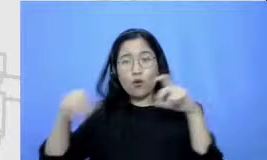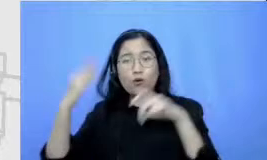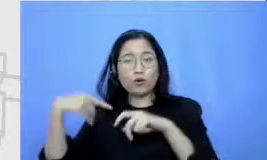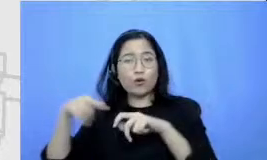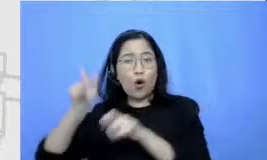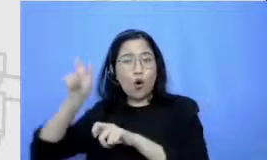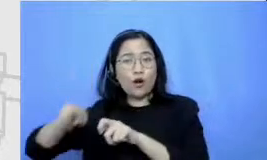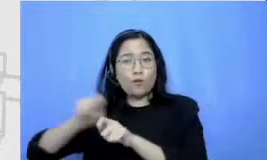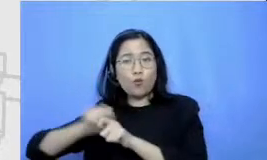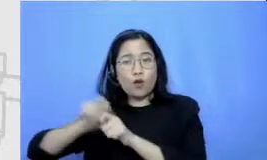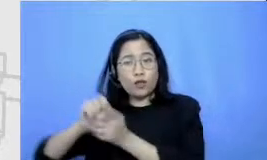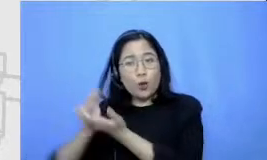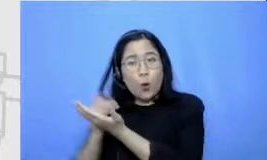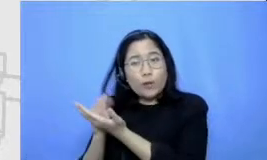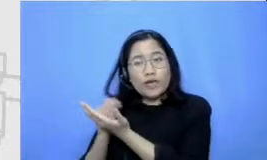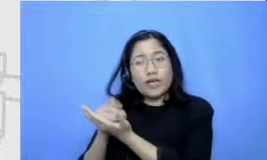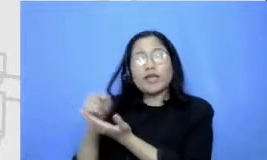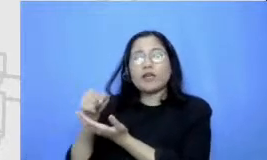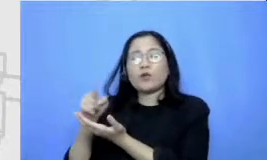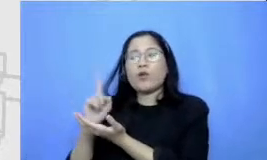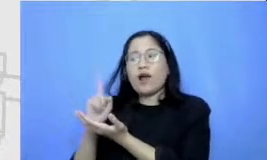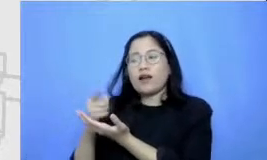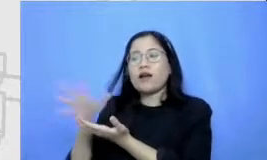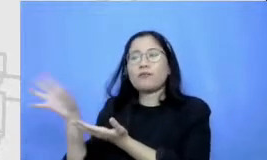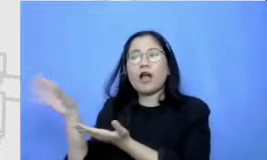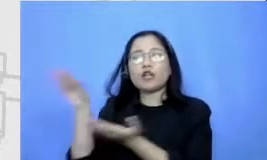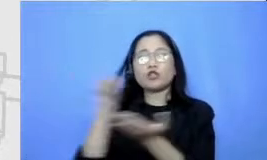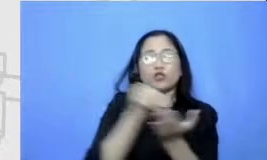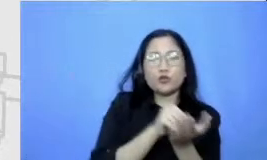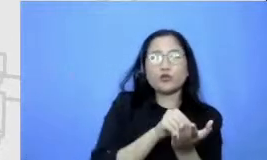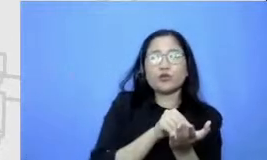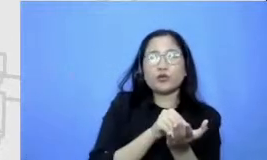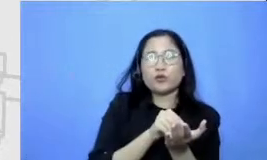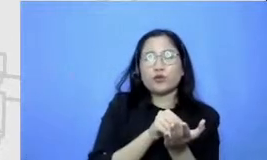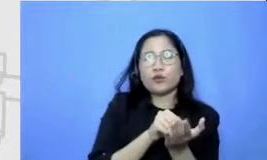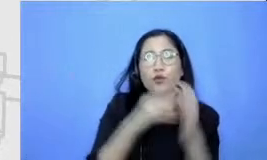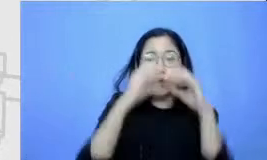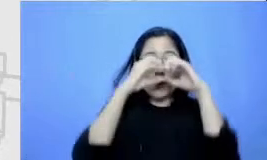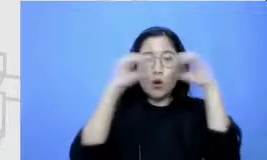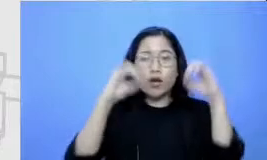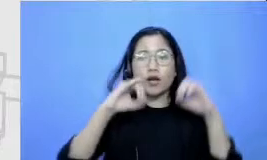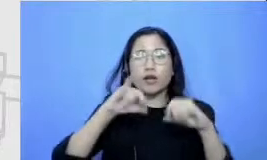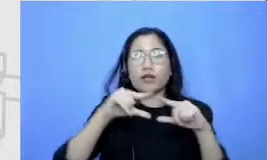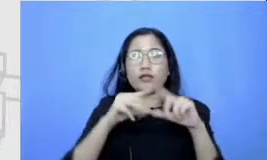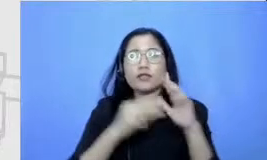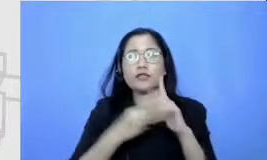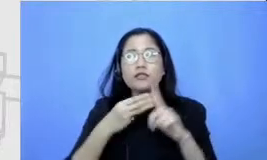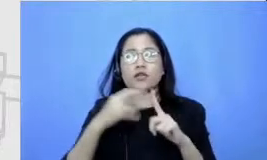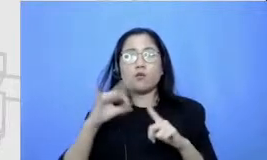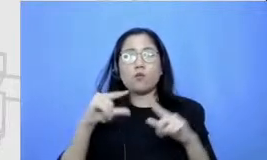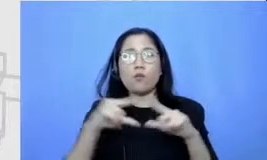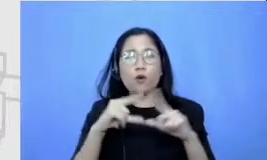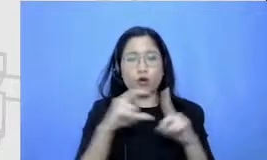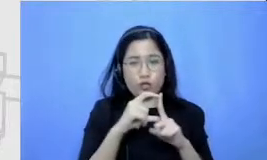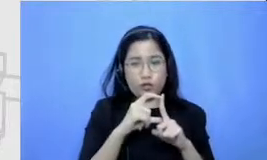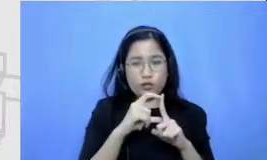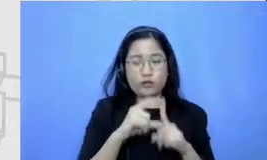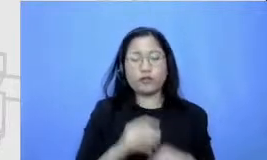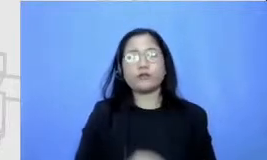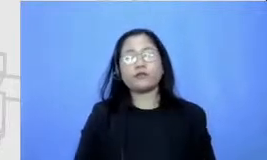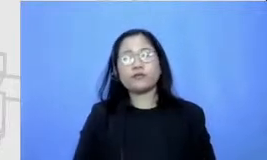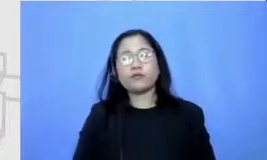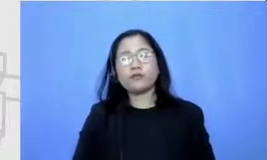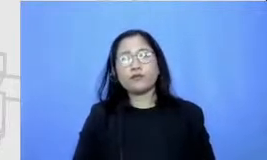mencantumkannya di dimana Di Di Google Jambore kemudian nantikan am single juga